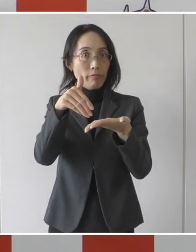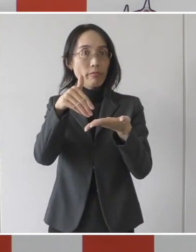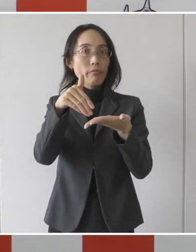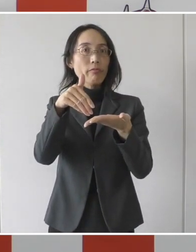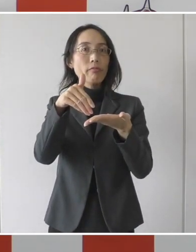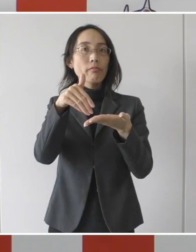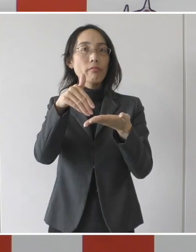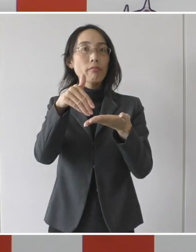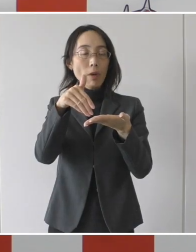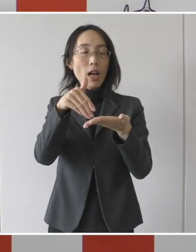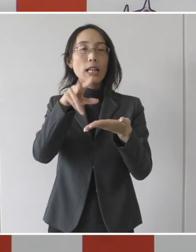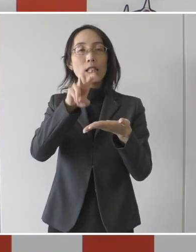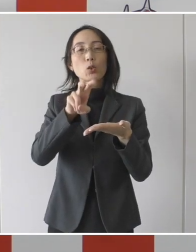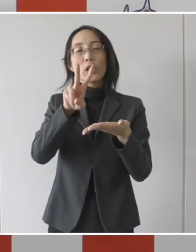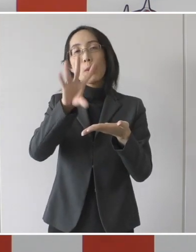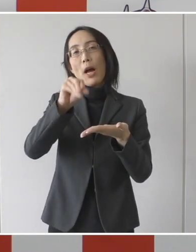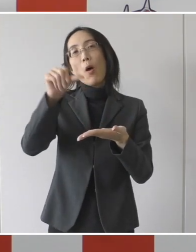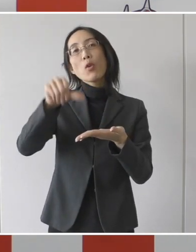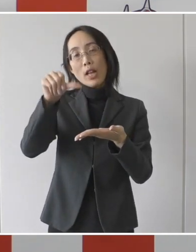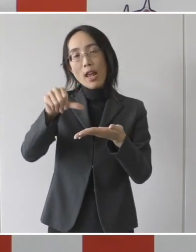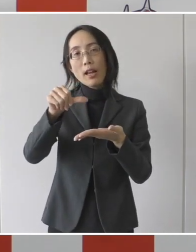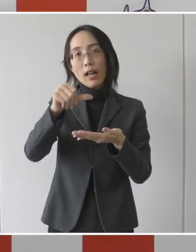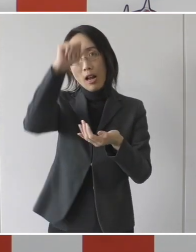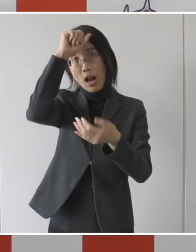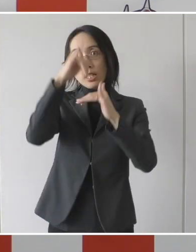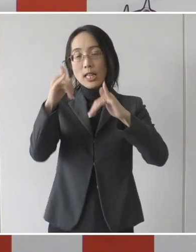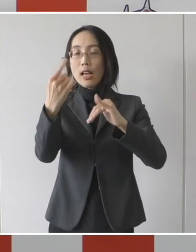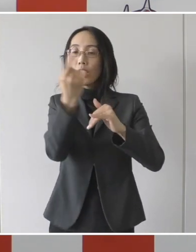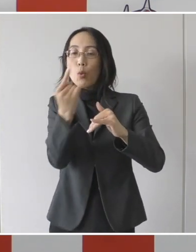255,000円が上限ということであります。